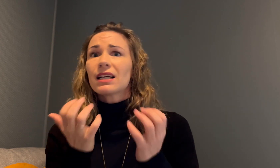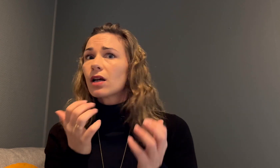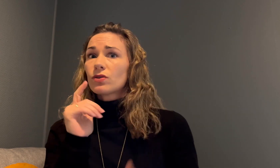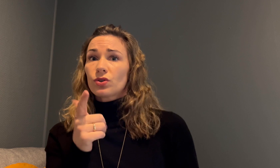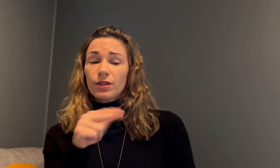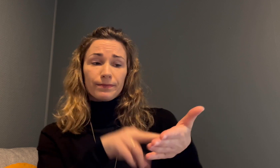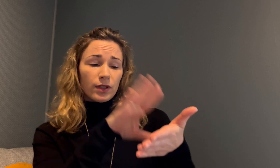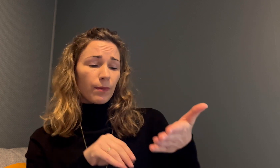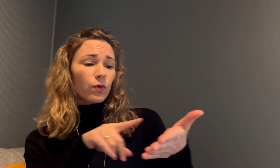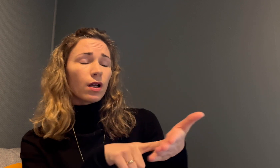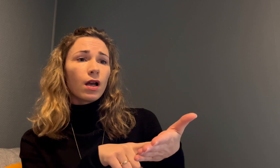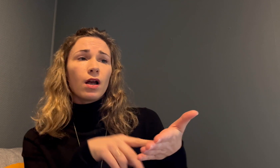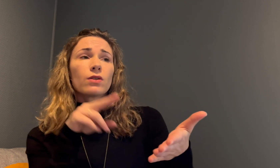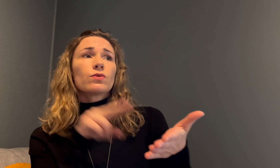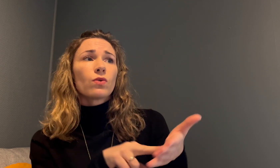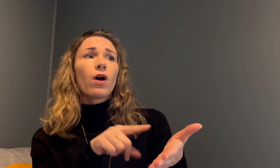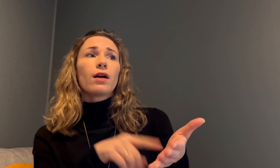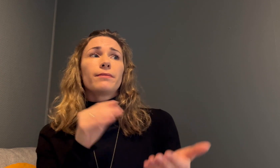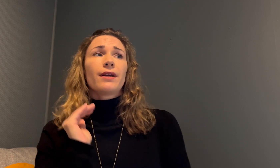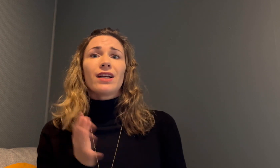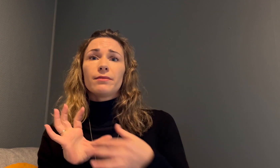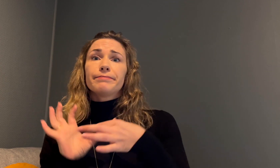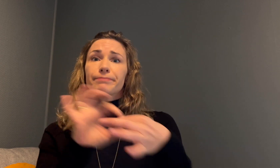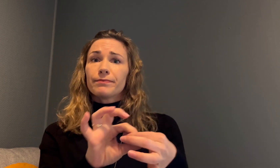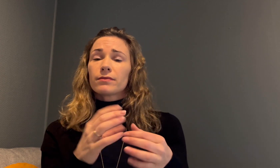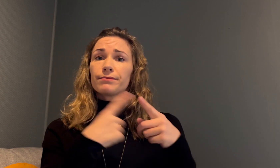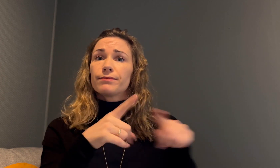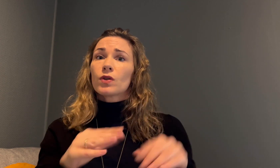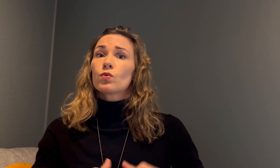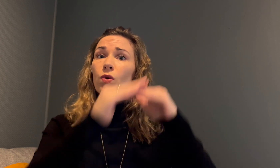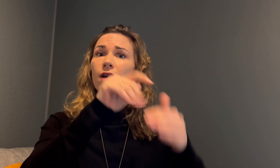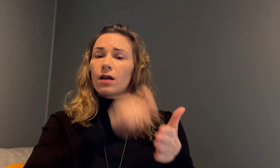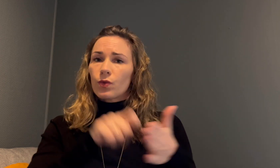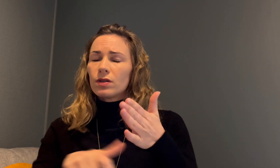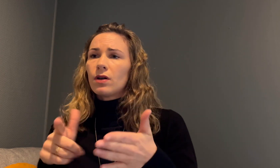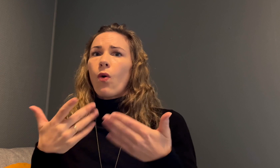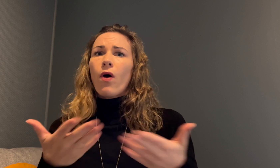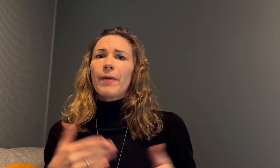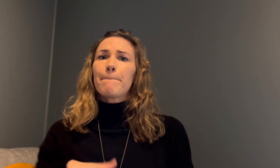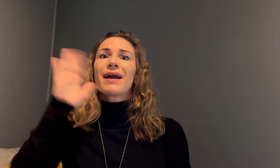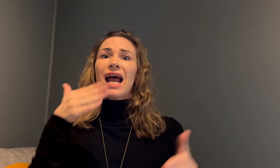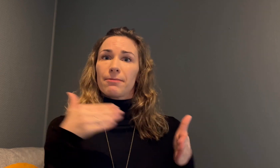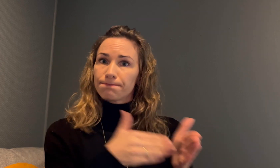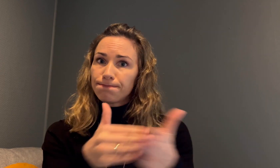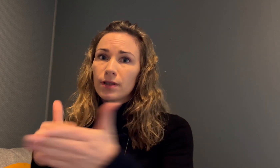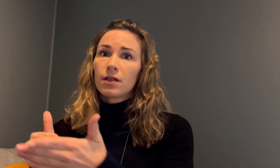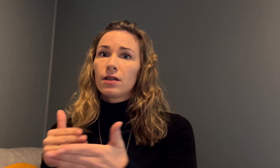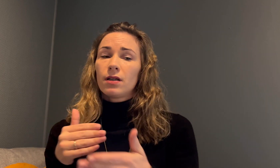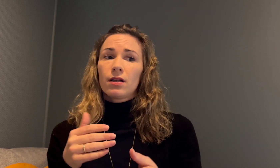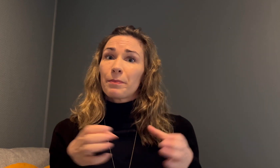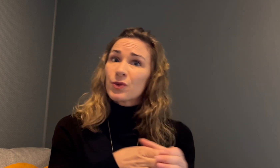Det er interessant, for det står i rapporten at kvinner fra forskjellige sosiale kategorier ofte opplever mer hindringer.